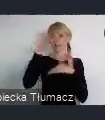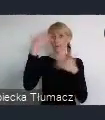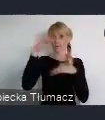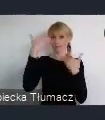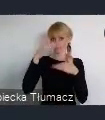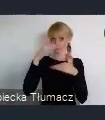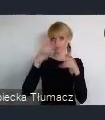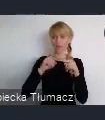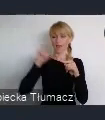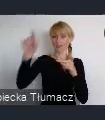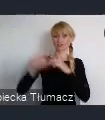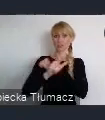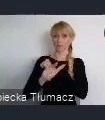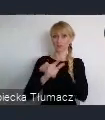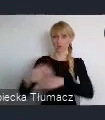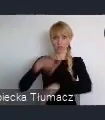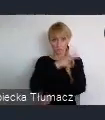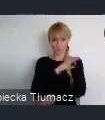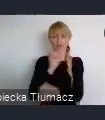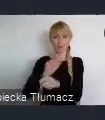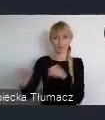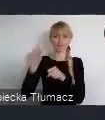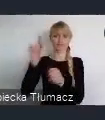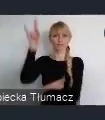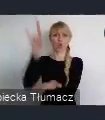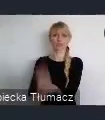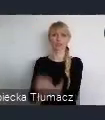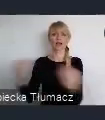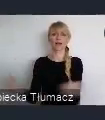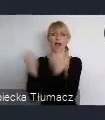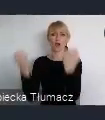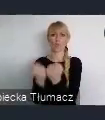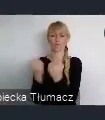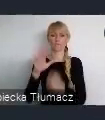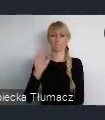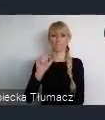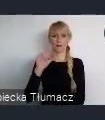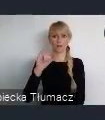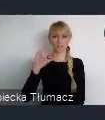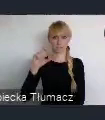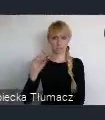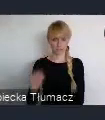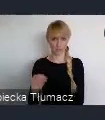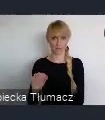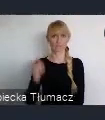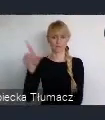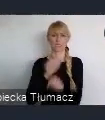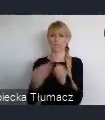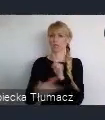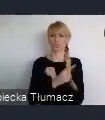Balice również z doskonałymi połączeniami już właściwie poza nawet Europe